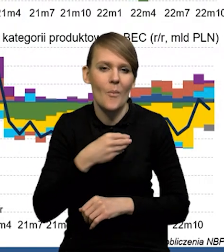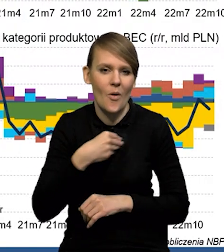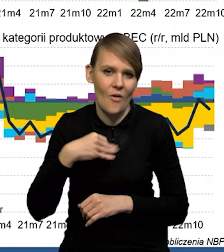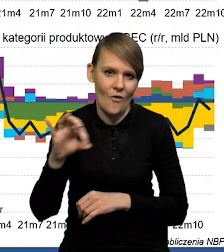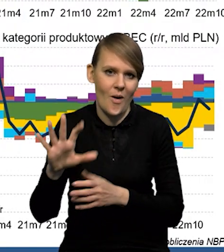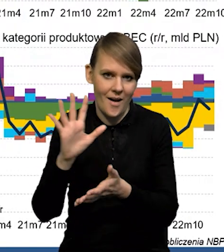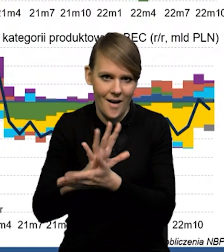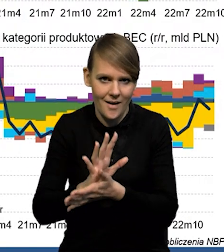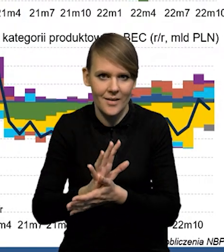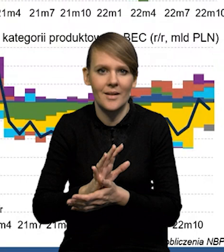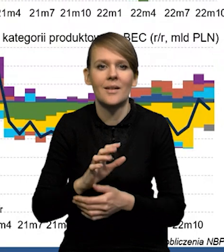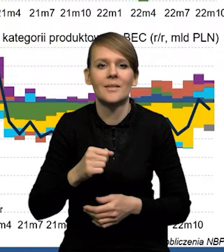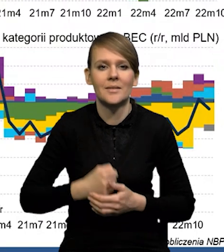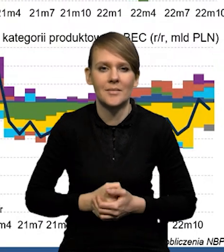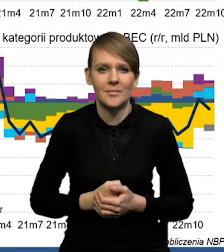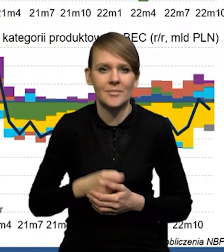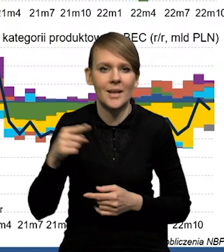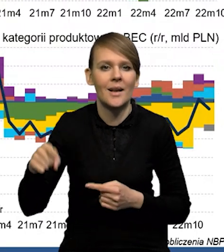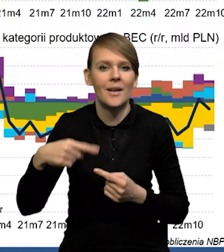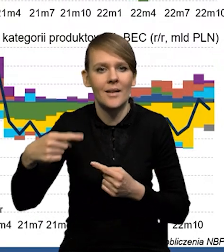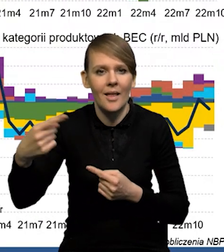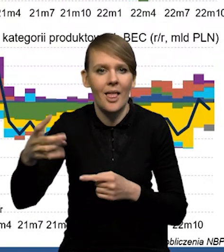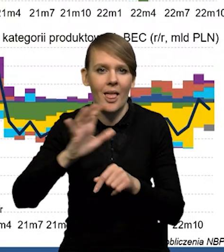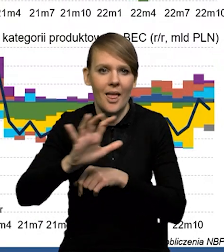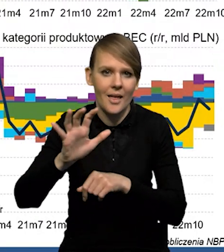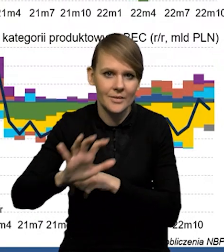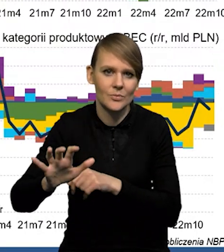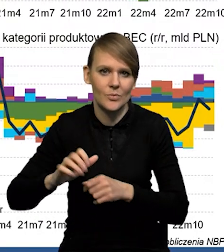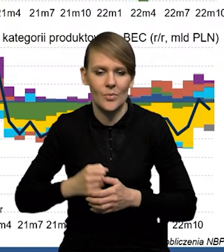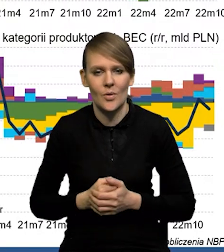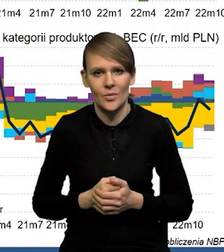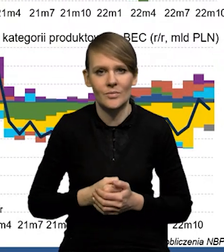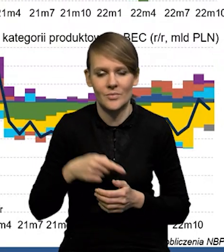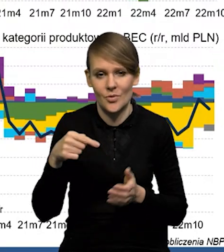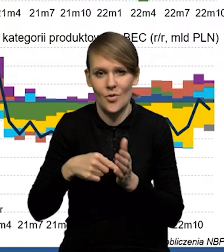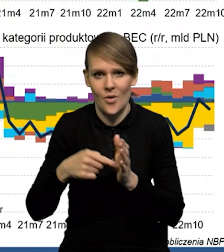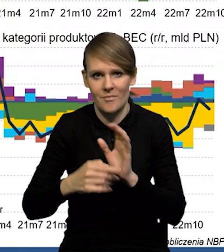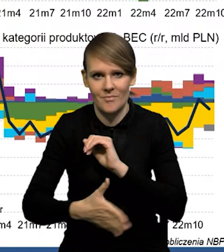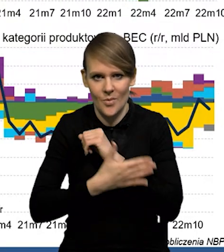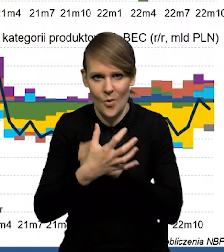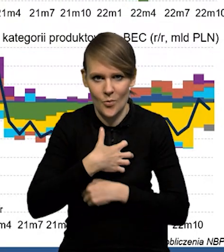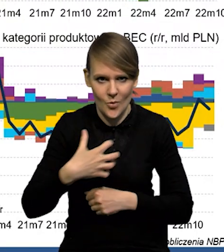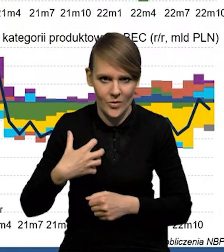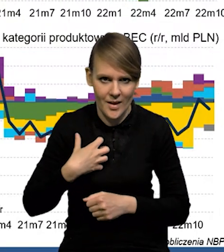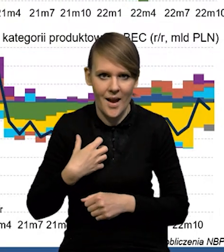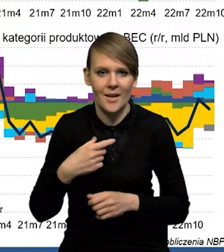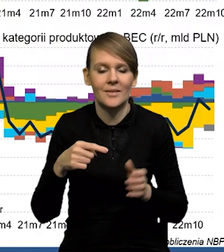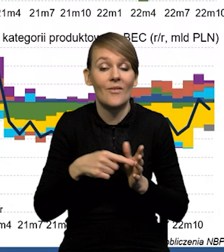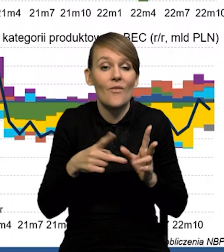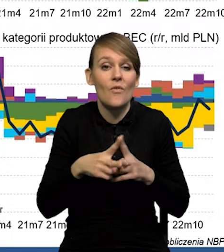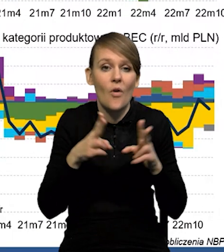ten wzorzec właśnie takiego antycyklicznego eksportu netto, który wspiera gospodarkę silniej w tych momentach spowolnienia